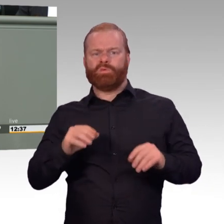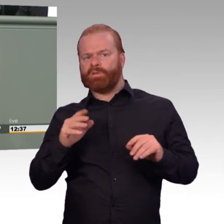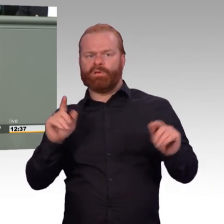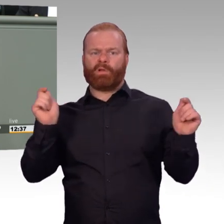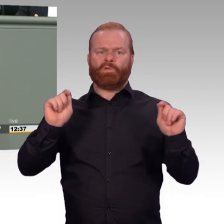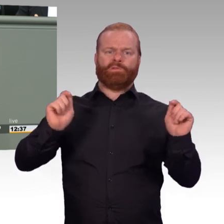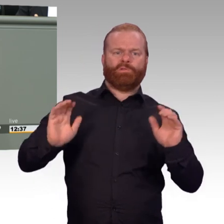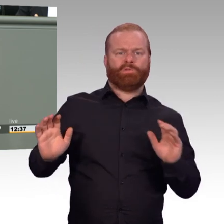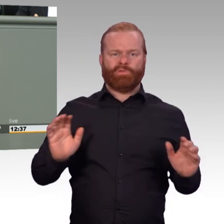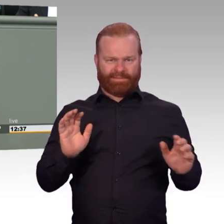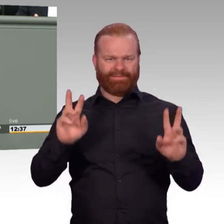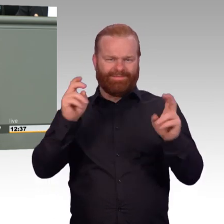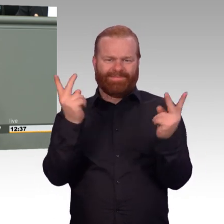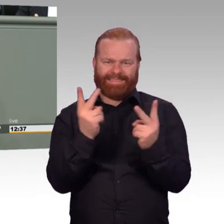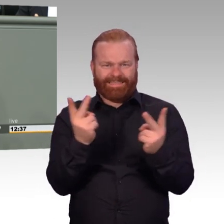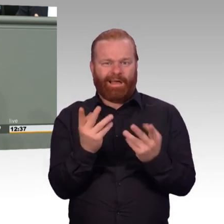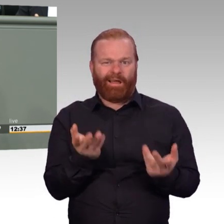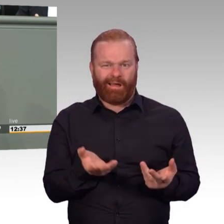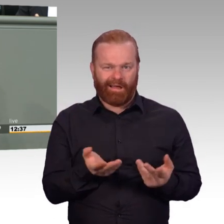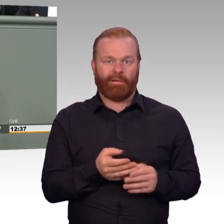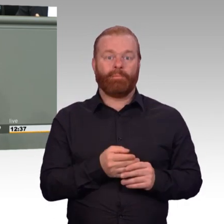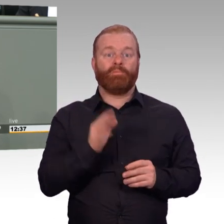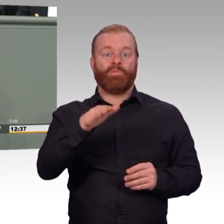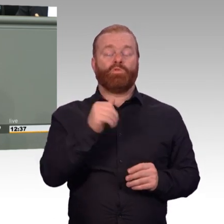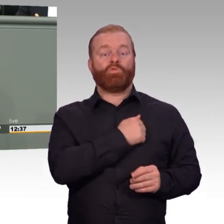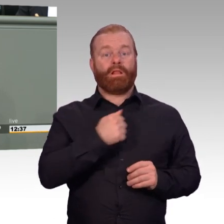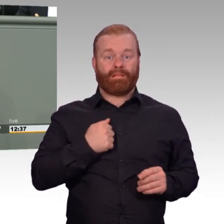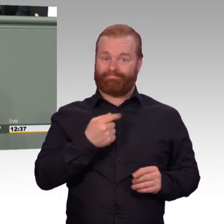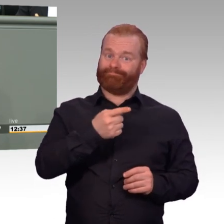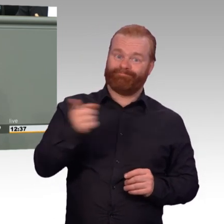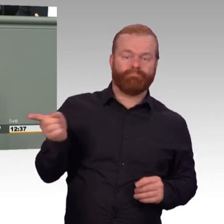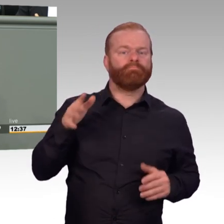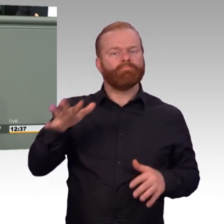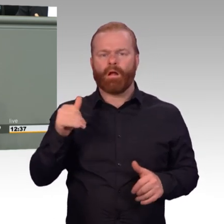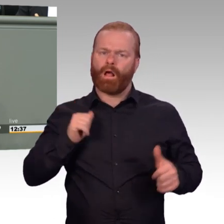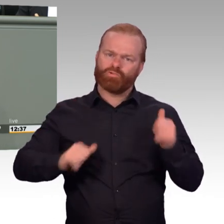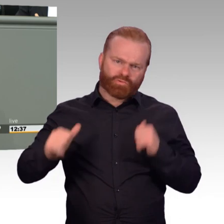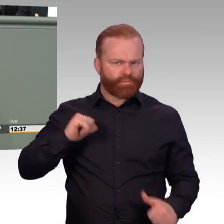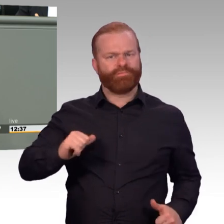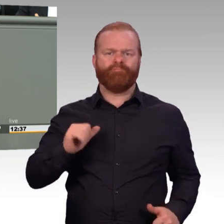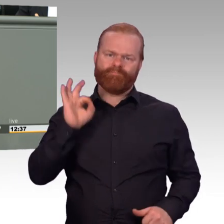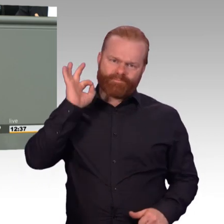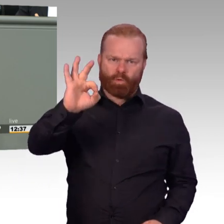oder besondere Fähigkeiten erfordern, kann die Rechtsverordnung ausgesetzt werden“, Zitat Ende. Meine Damen und Herren,